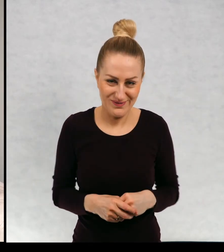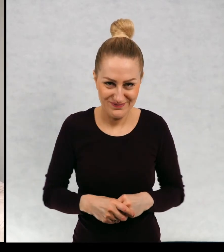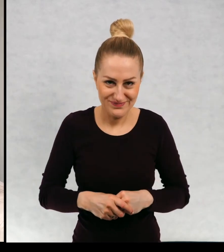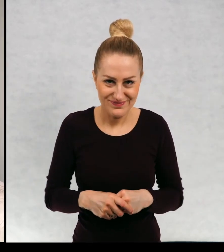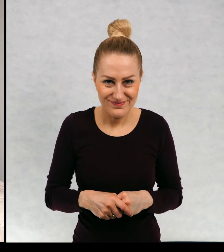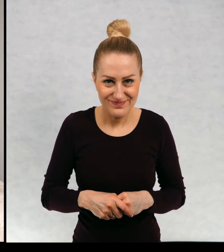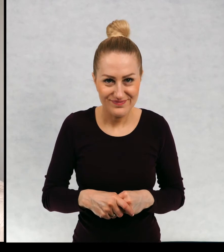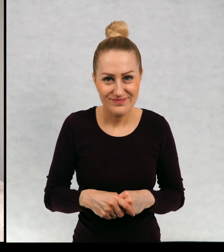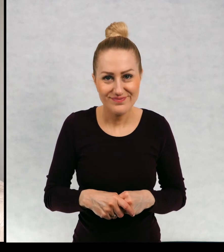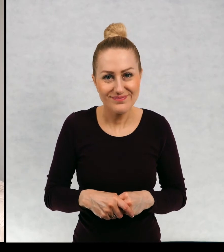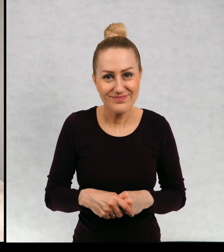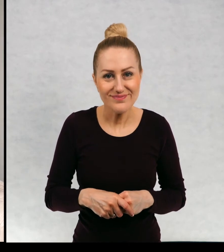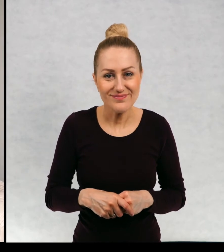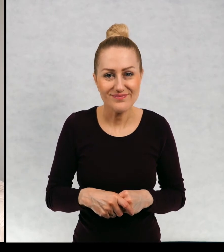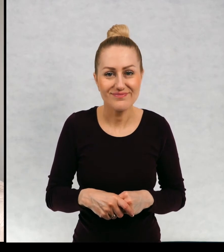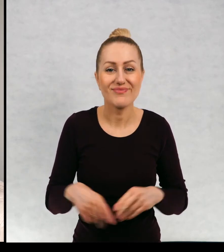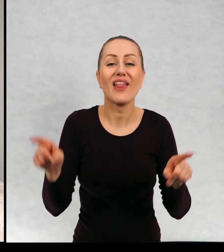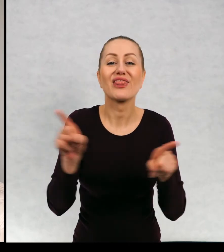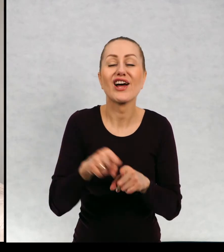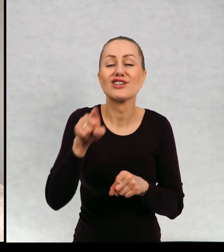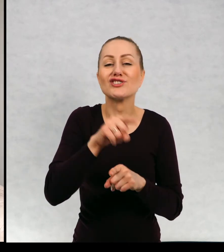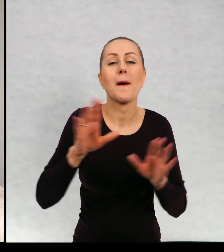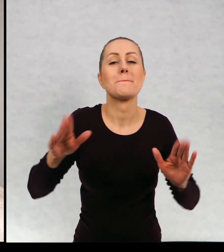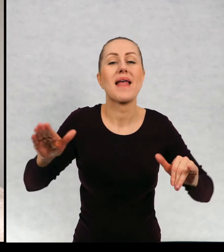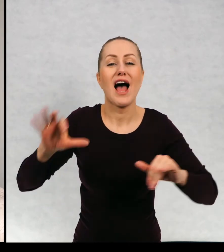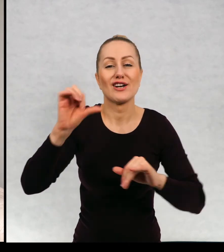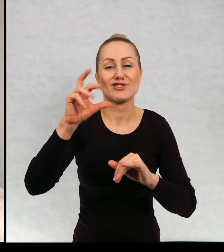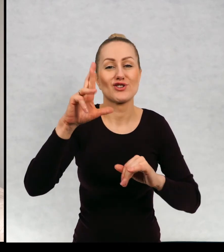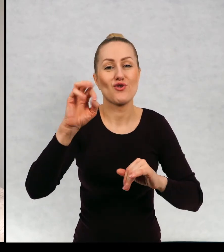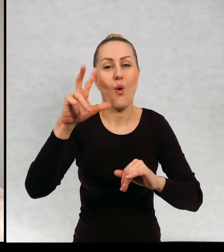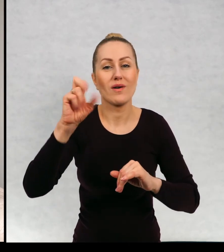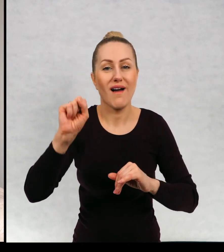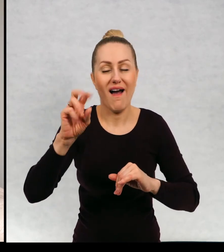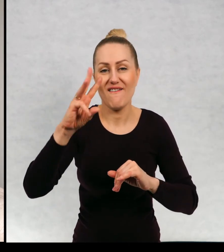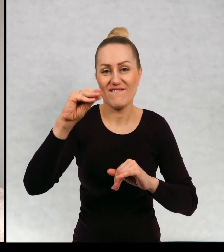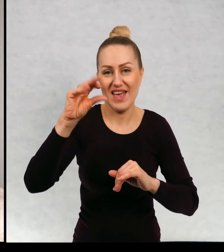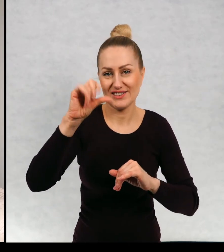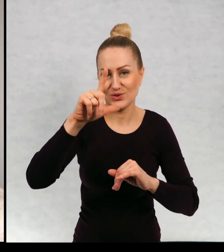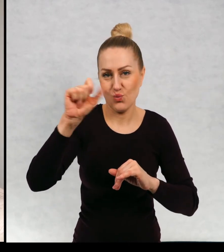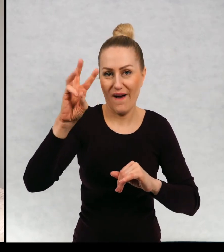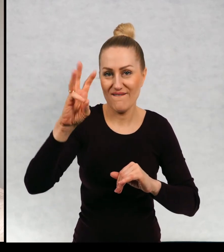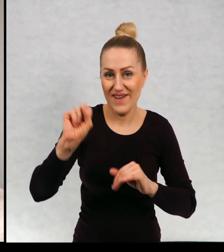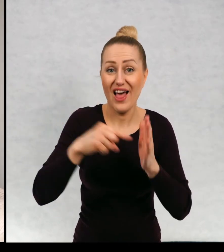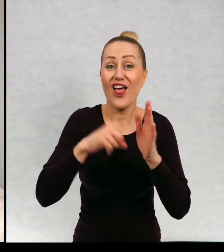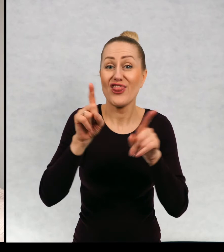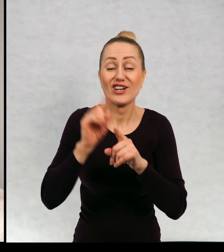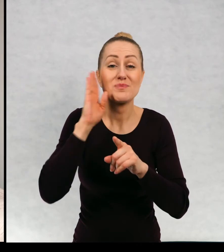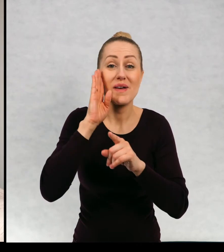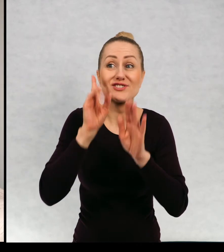Dostawałam też prezenty dla sroki Wiesławy która też mieszka na strychu starej kamienicy